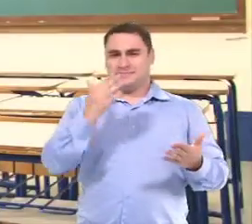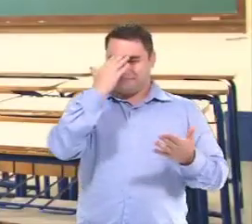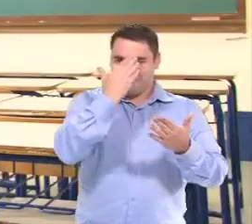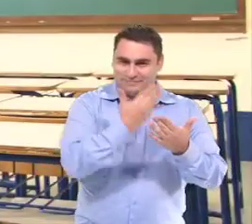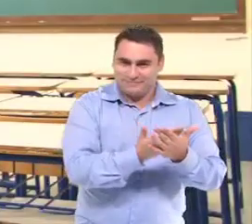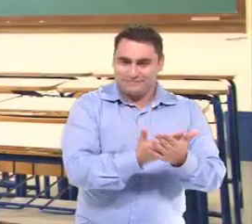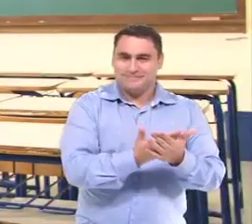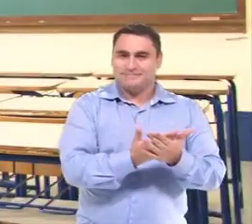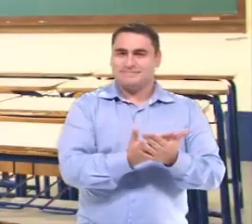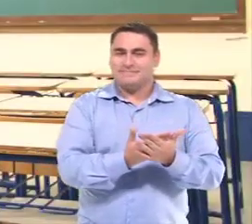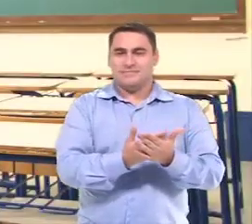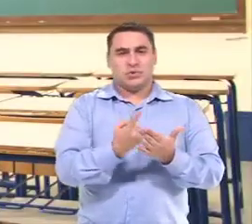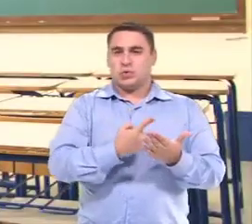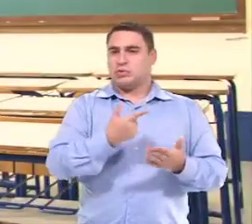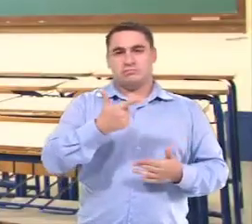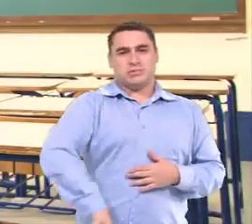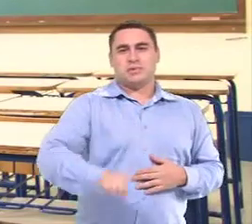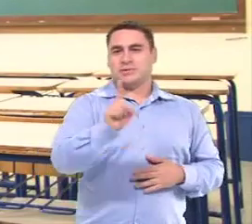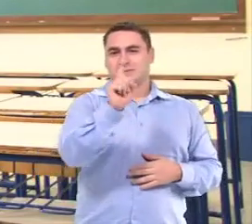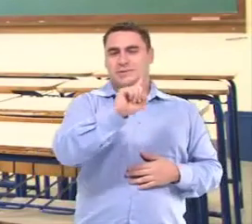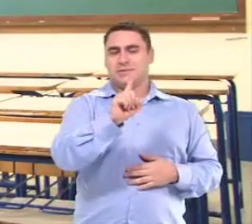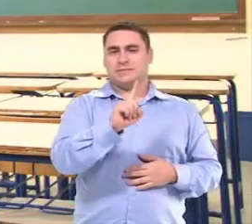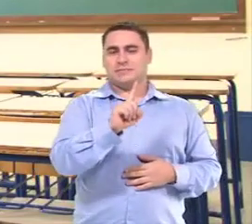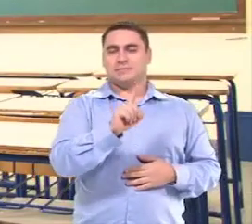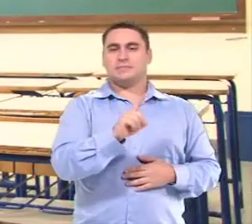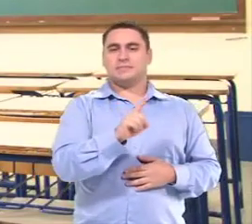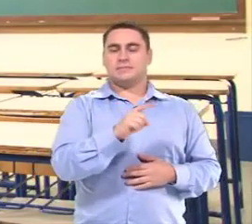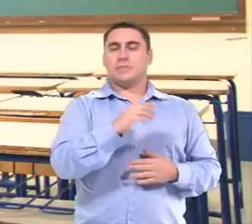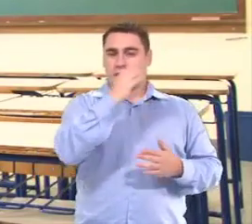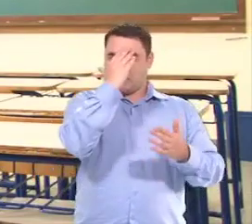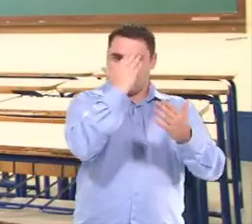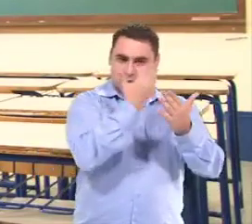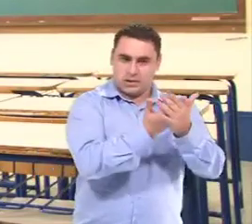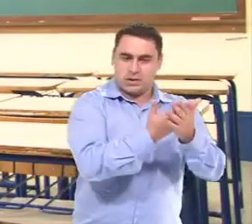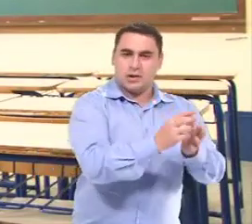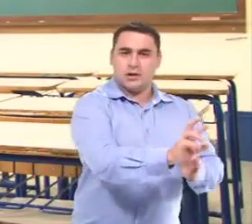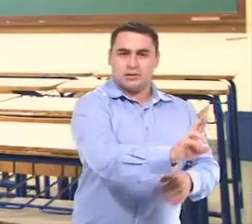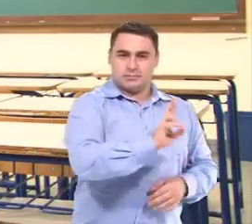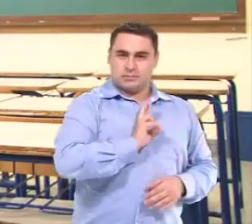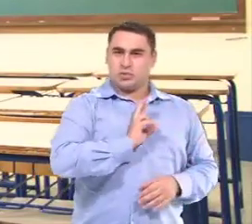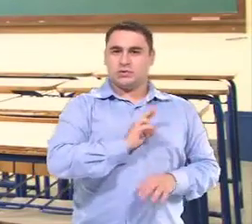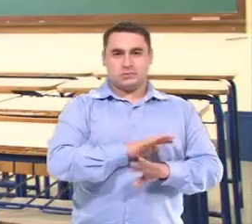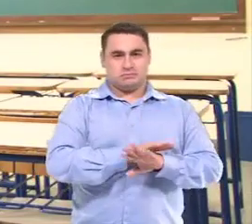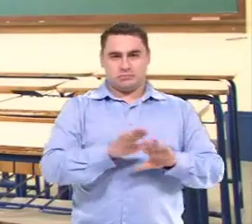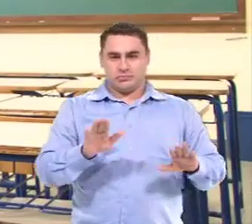Então agora, literalmente, a gente não repete. A gente fala: a gente tem que acreditar no que ela está mostrando.